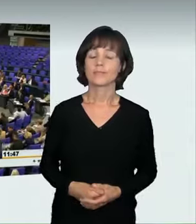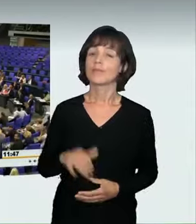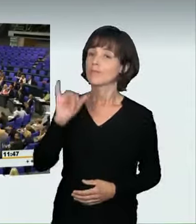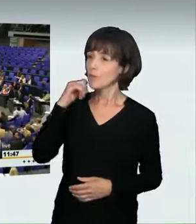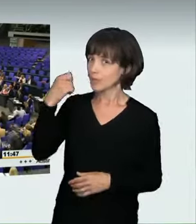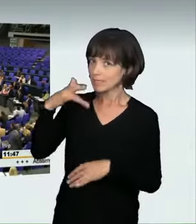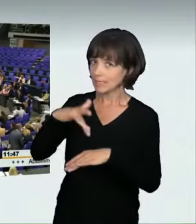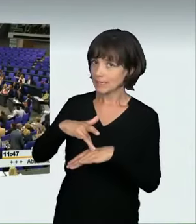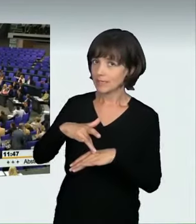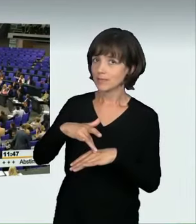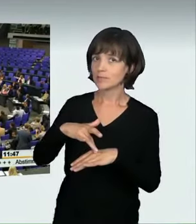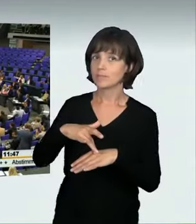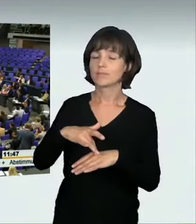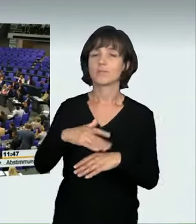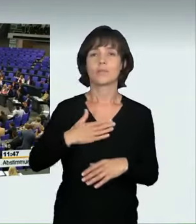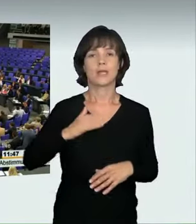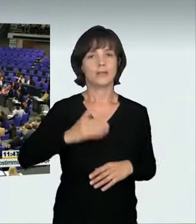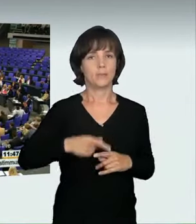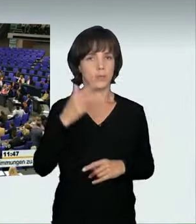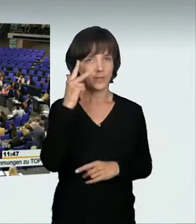(Sprecherwechsel): Frau Präsidentin! Meine Damen und Herren!